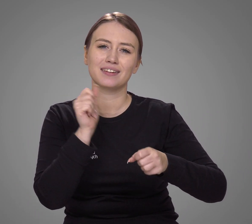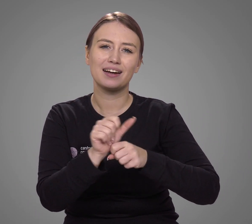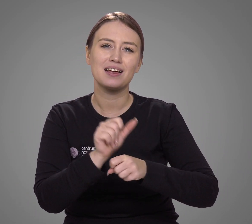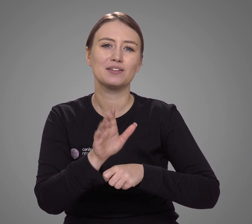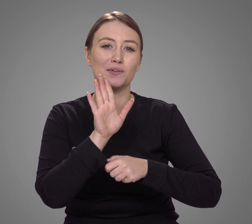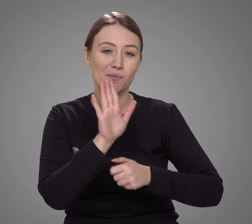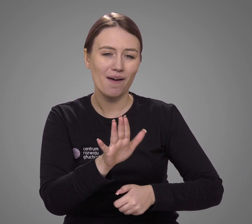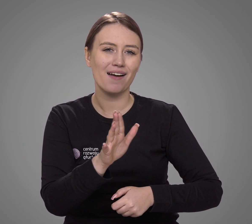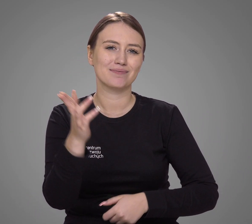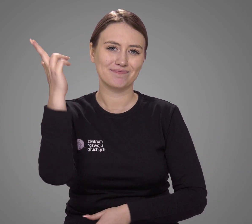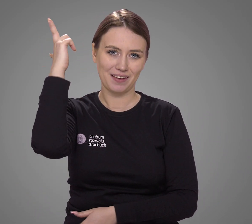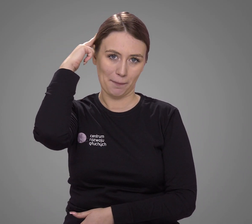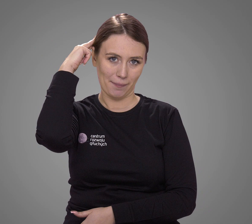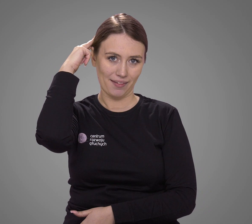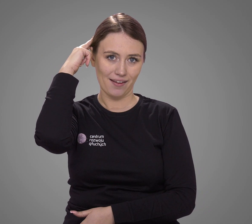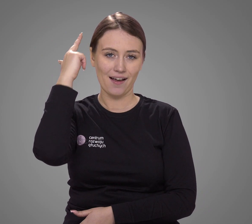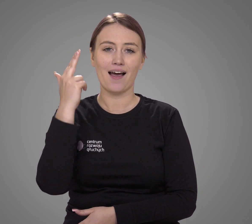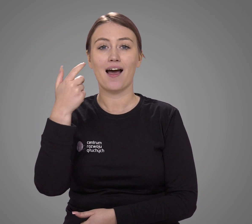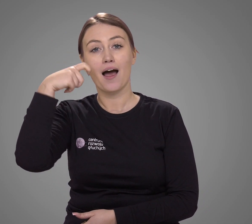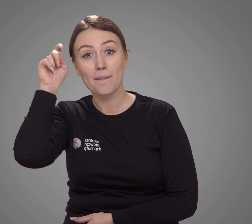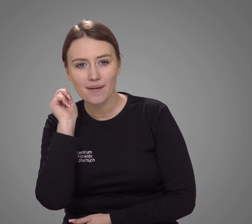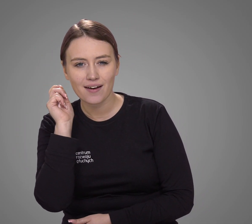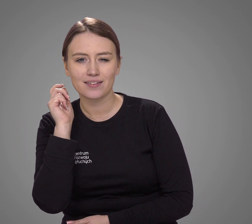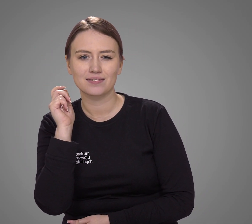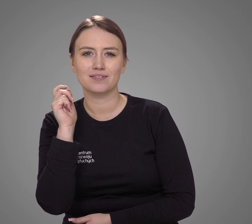korzysta z operacji wszczepienia implantu ślimakowego, aparatów słuchowych,